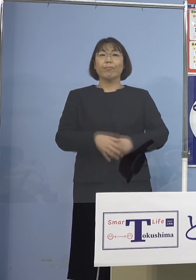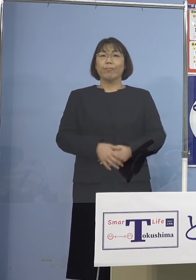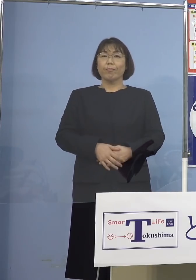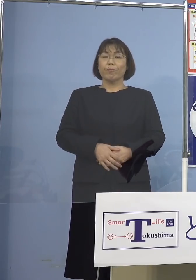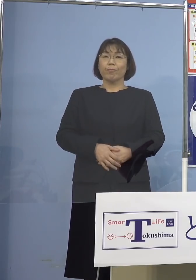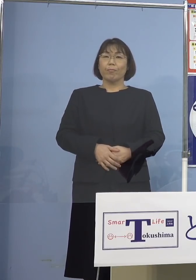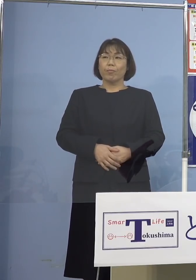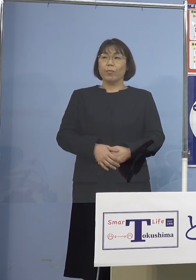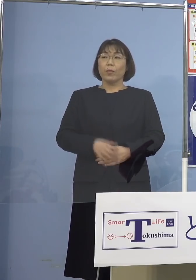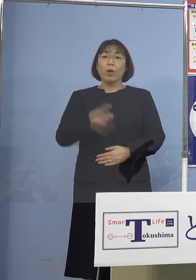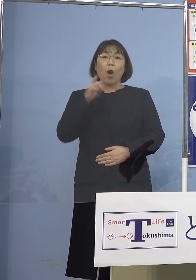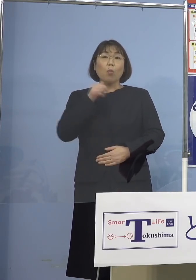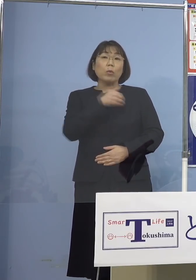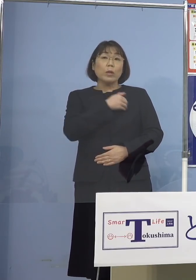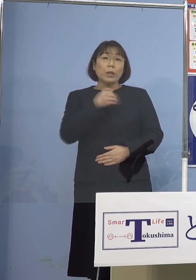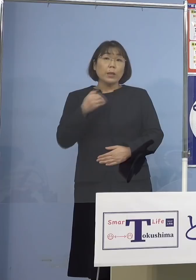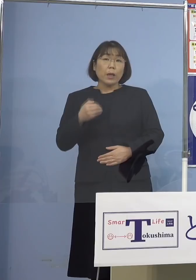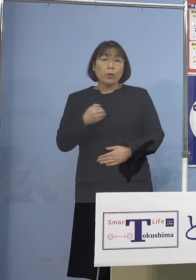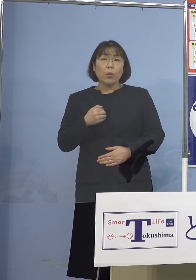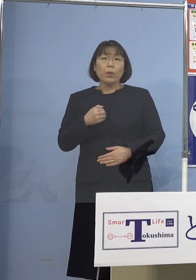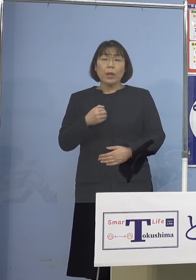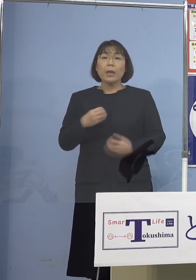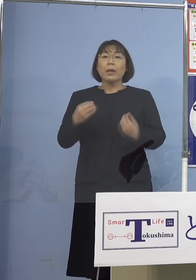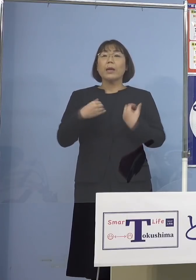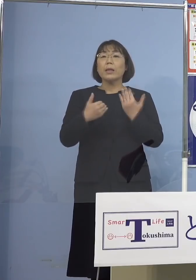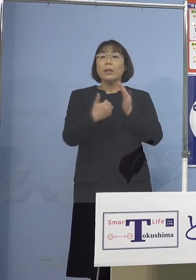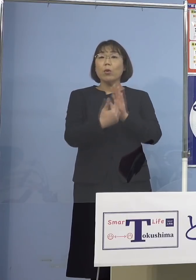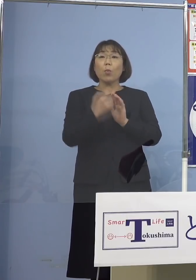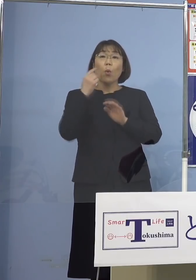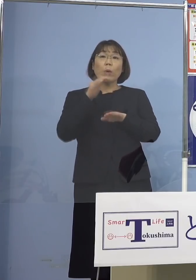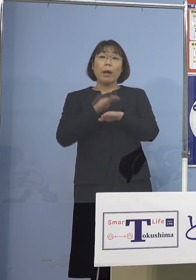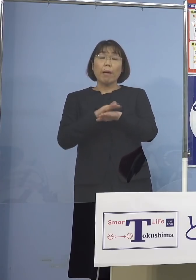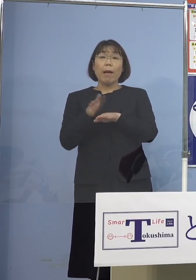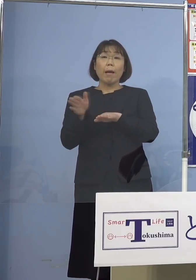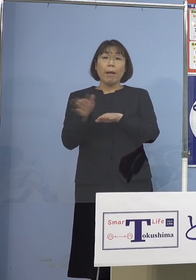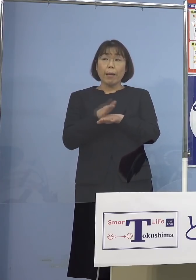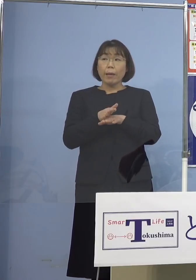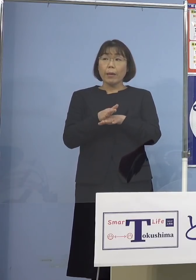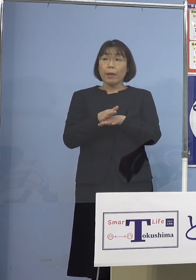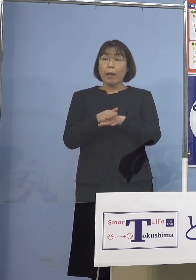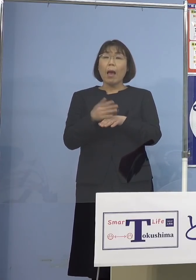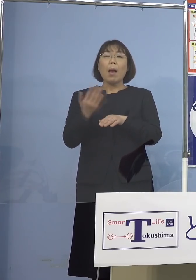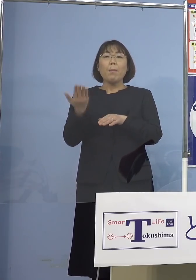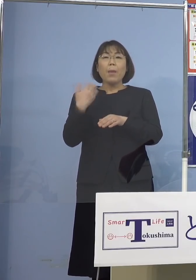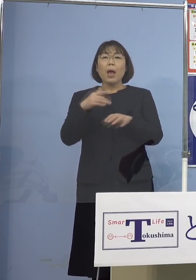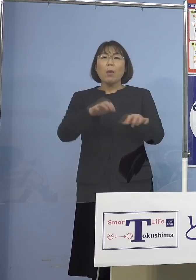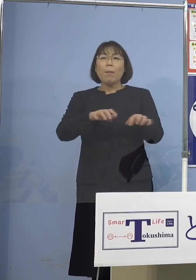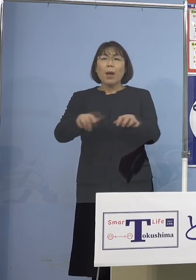もし可能であれば 感染予防の観点からですね 例えば前ですと パソコンを使い回していたとか